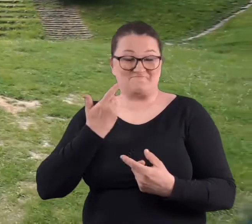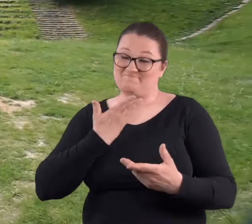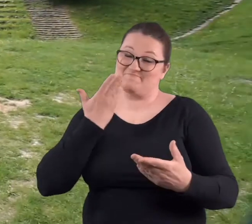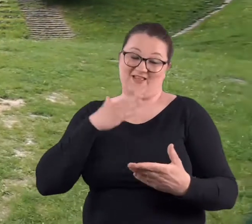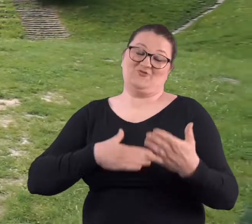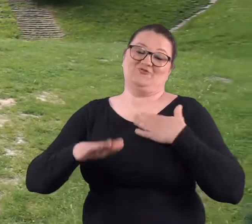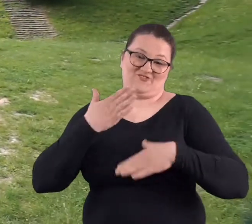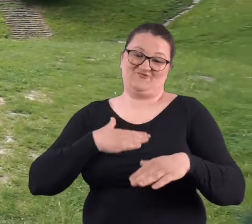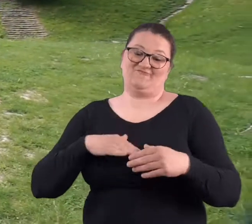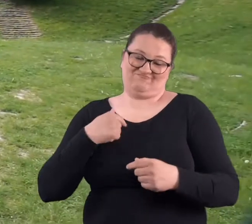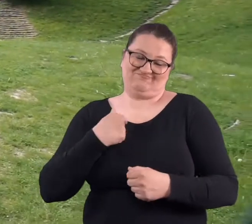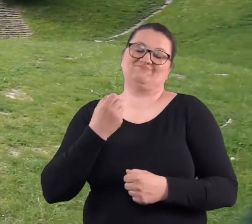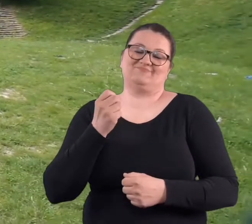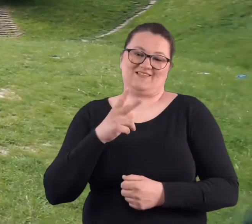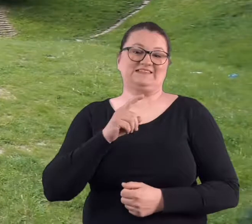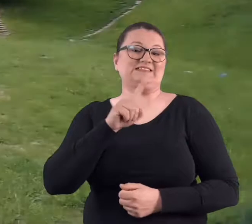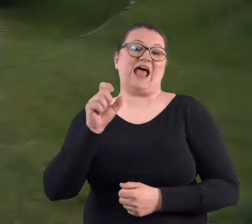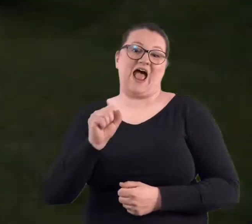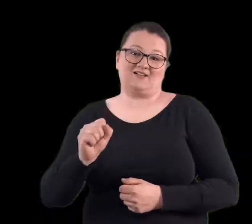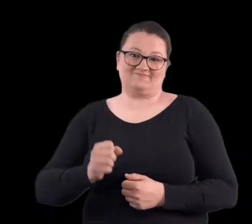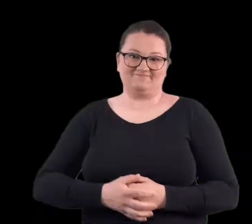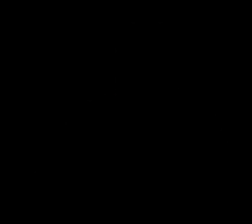Bardzo się cieszę z tego pomysłu. Jestem za.